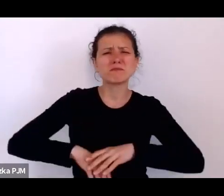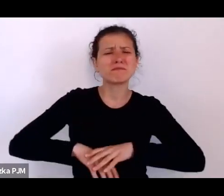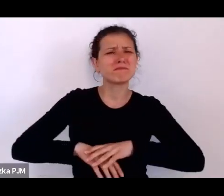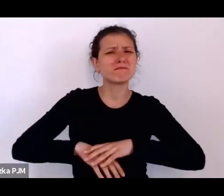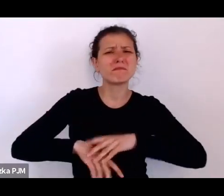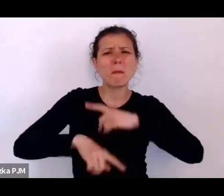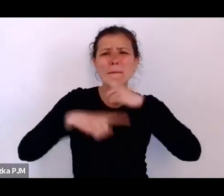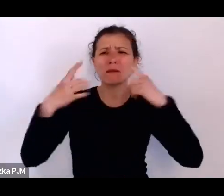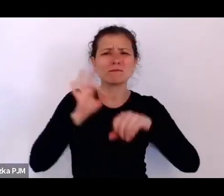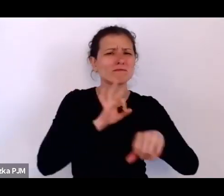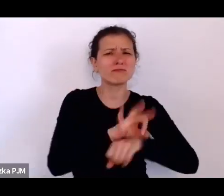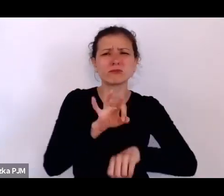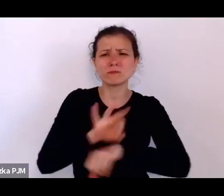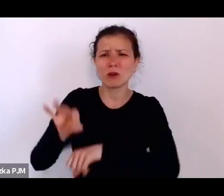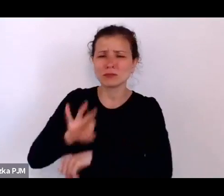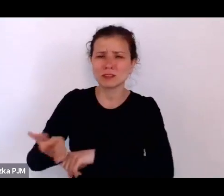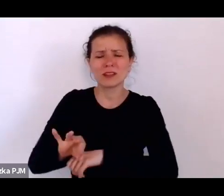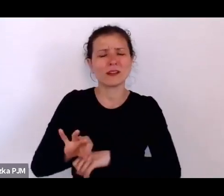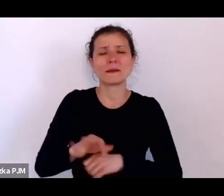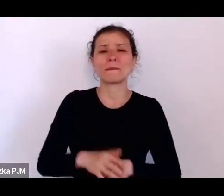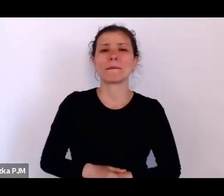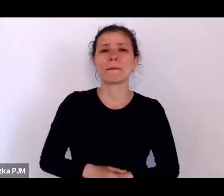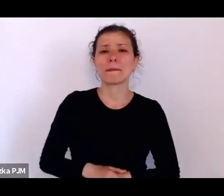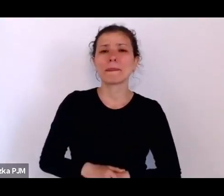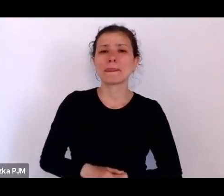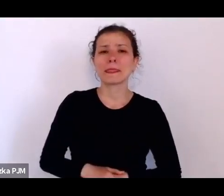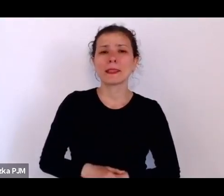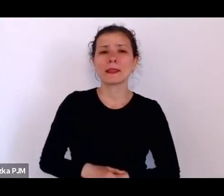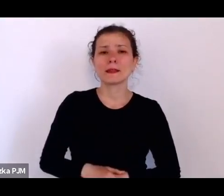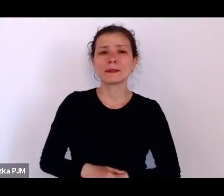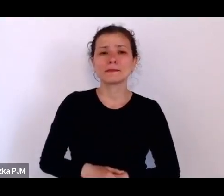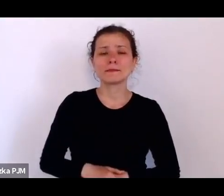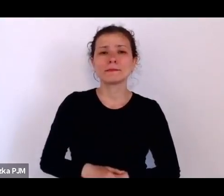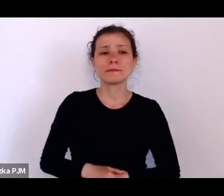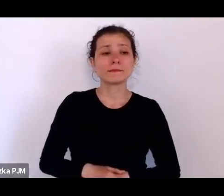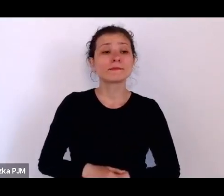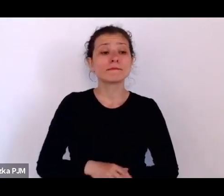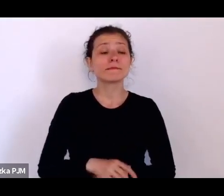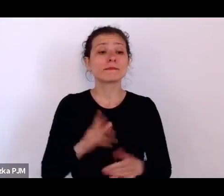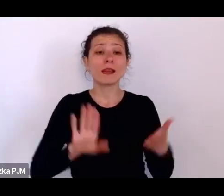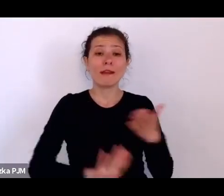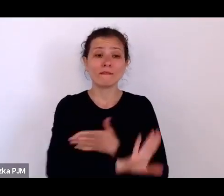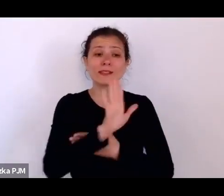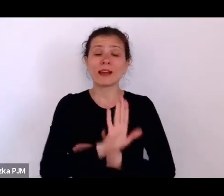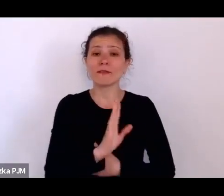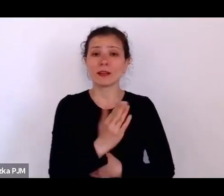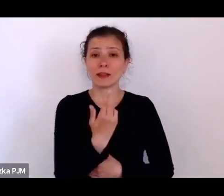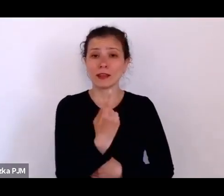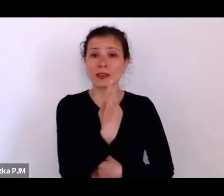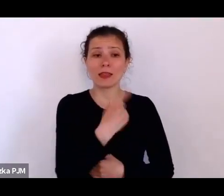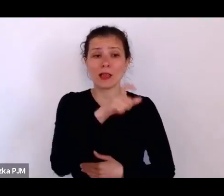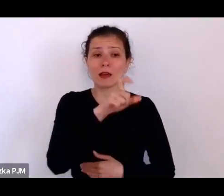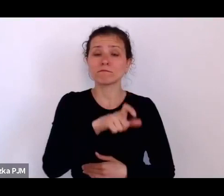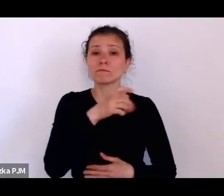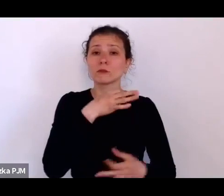Jeden z głosów takich, który właśnie przytaczamy na wystawie, to jest głos człowieka